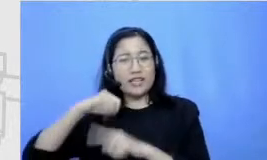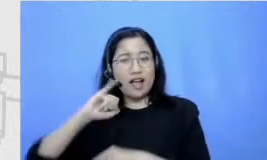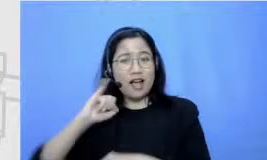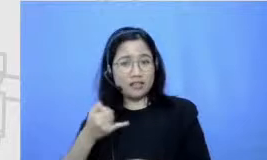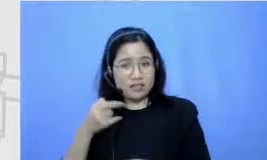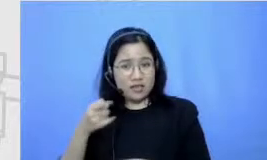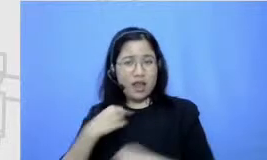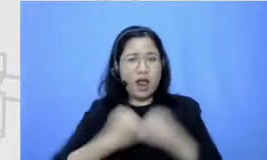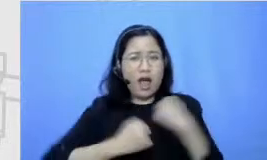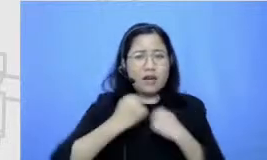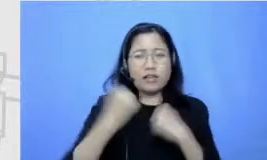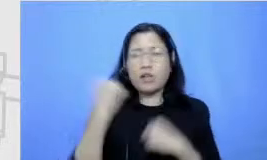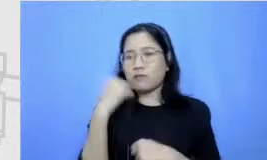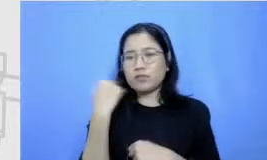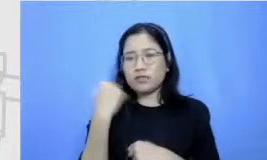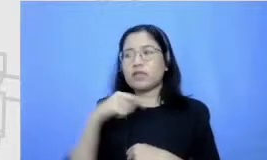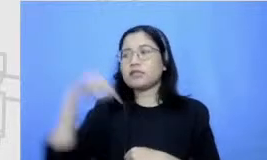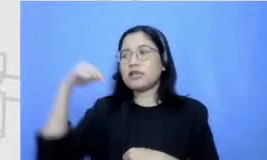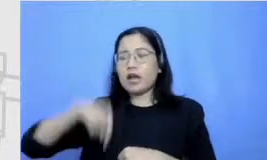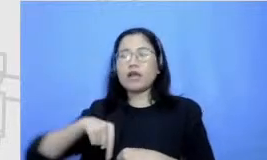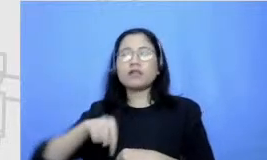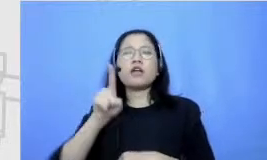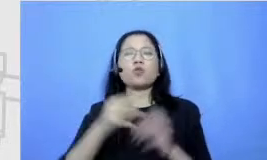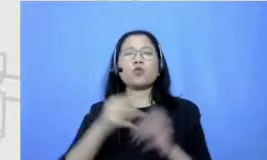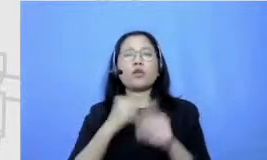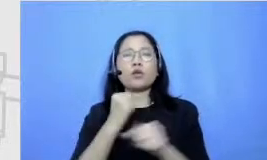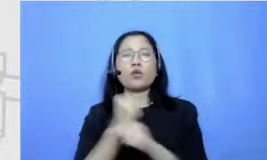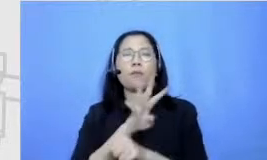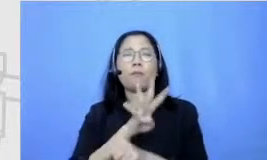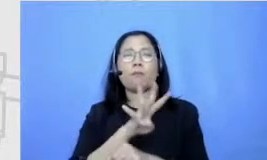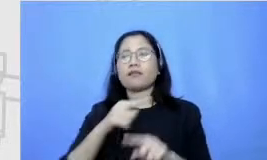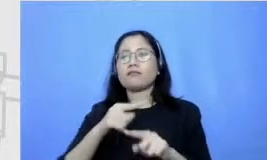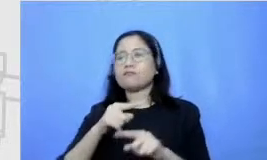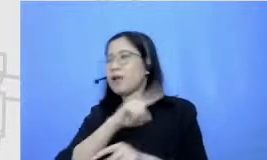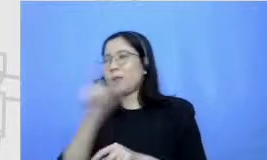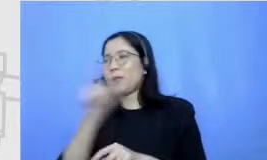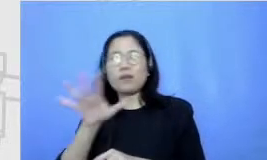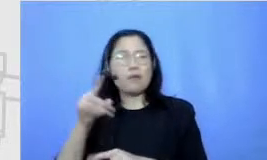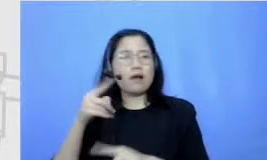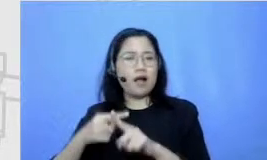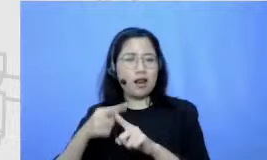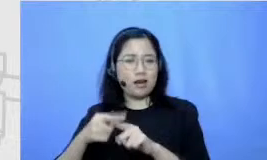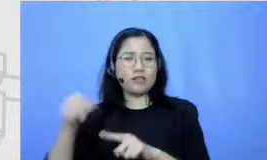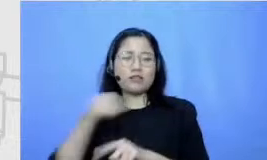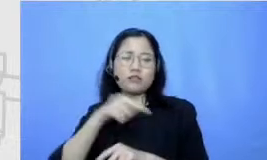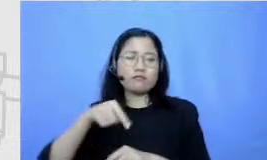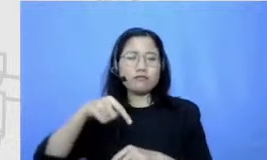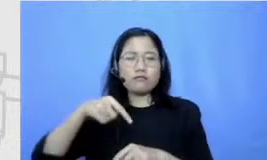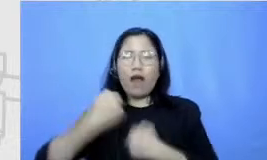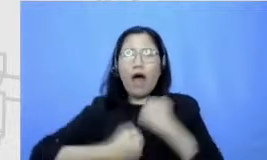seminggu 4-5 kali bangun pagi untuk keliling lari bisa sampai 10 kilo sehari jadi itu sesuatu yang